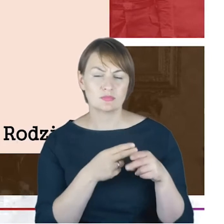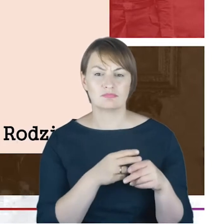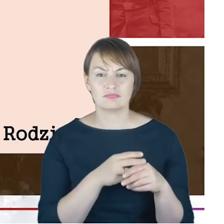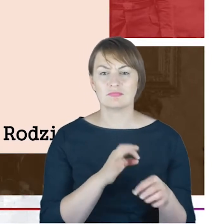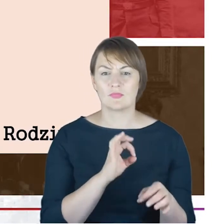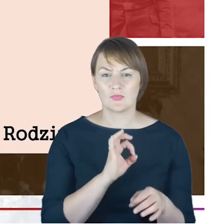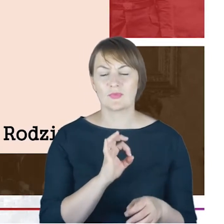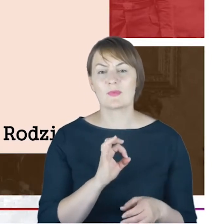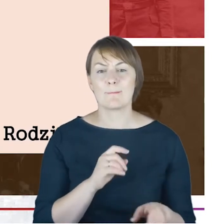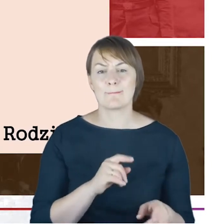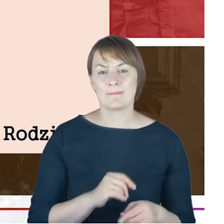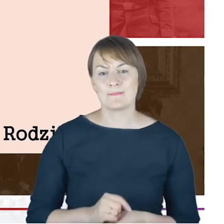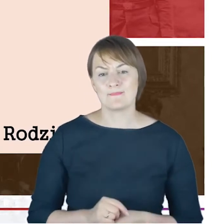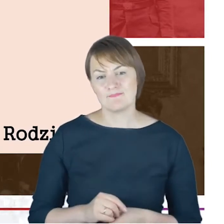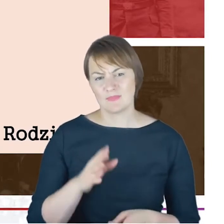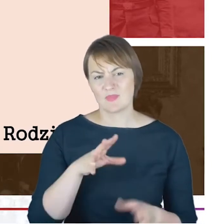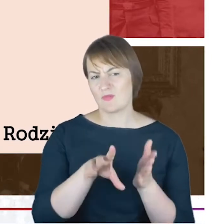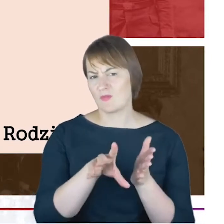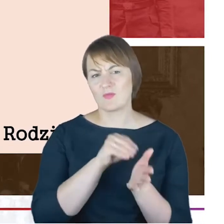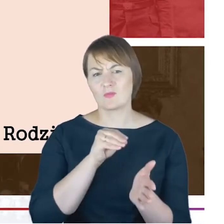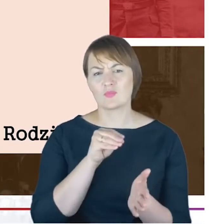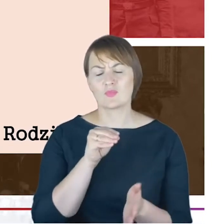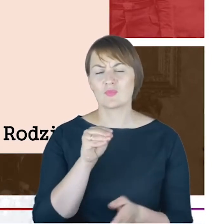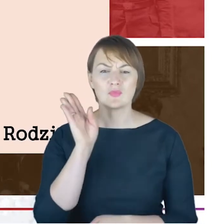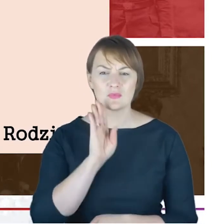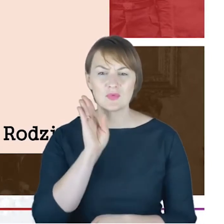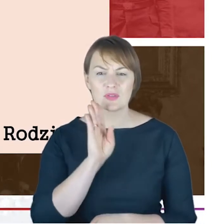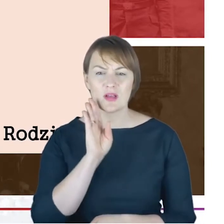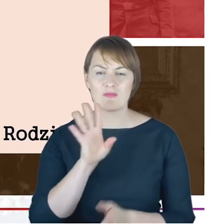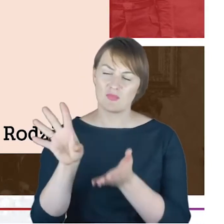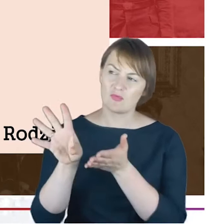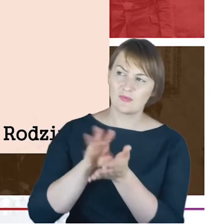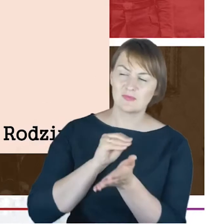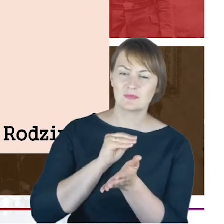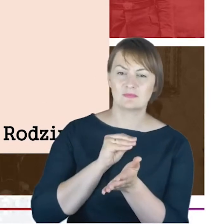podobno właściwie niemalże tożsamą do swojego wujka Jacoba Cohna, był rabinem a wcześniej.